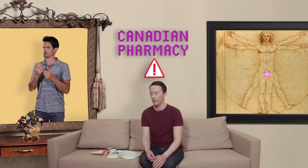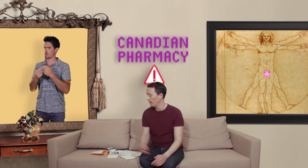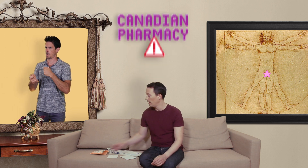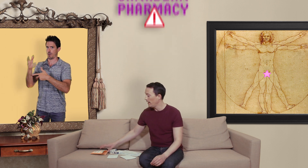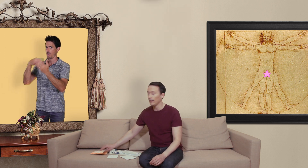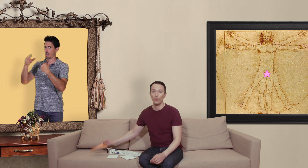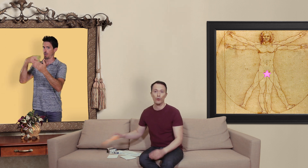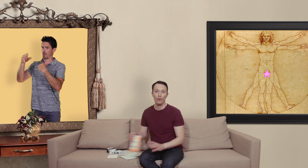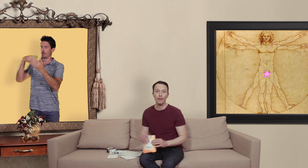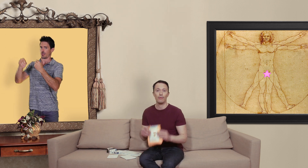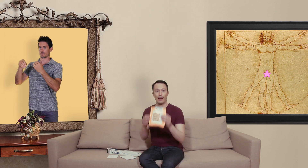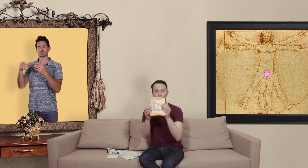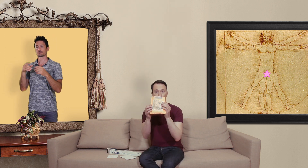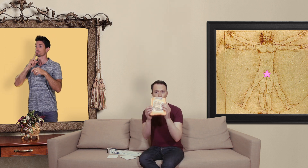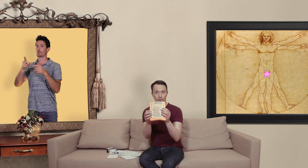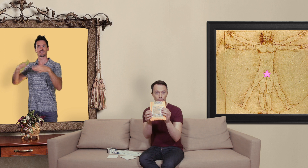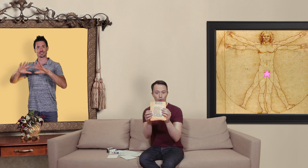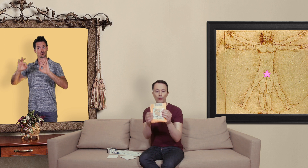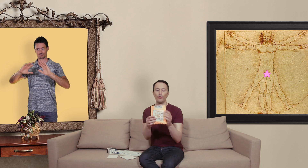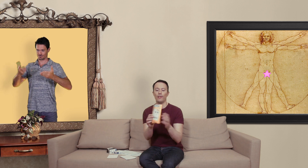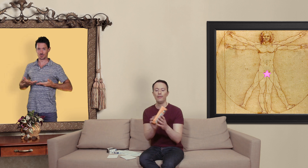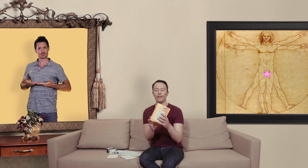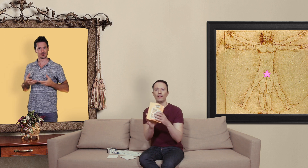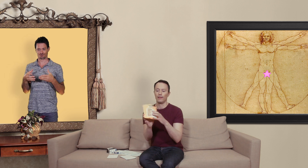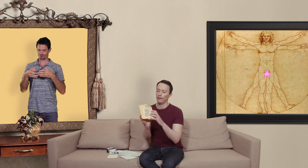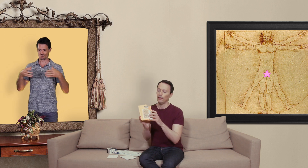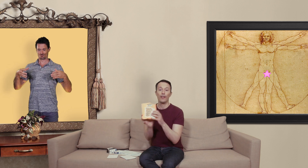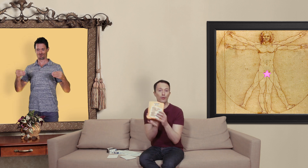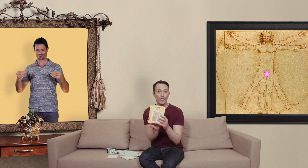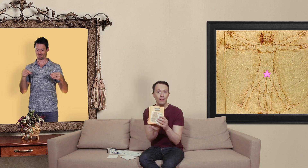et qu'est ce qu'on reçoit à la poste ce genre de colis qui vient de chine